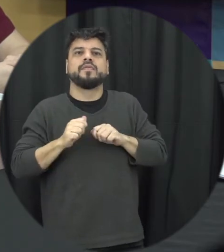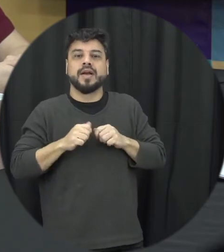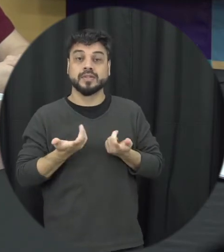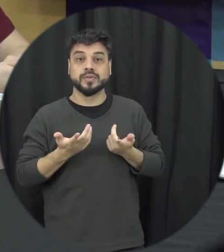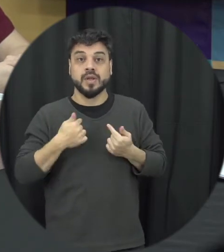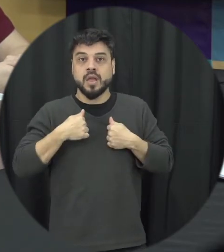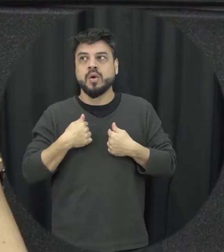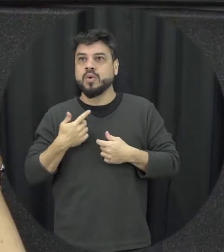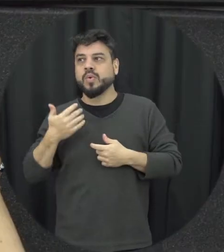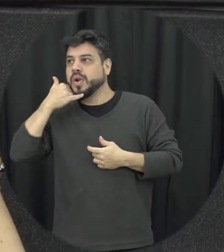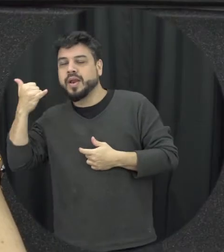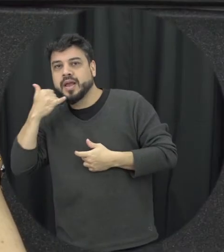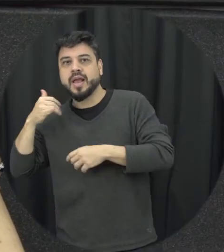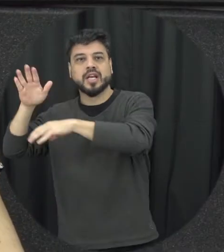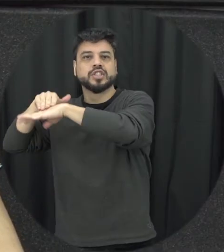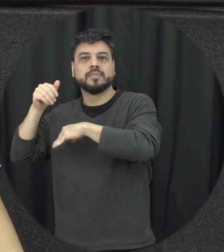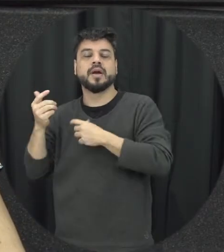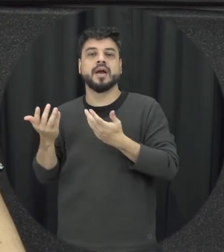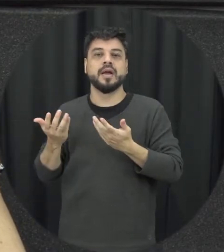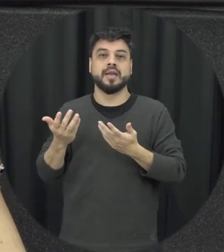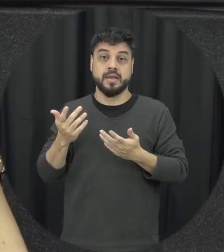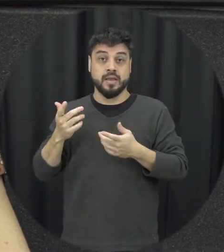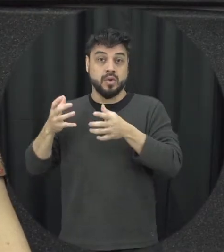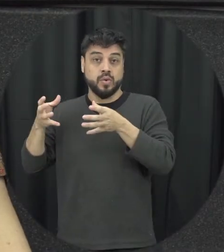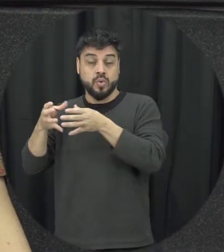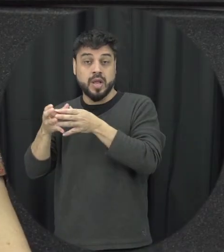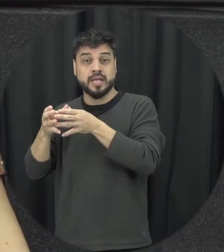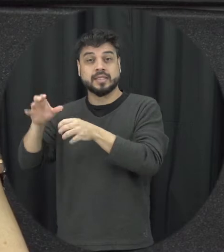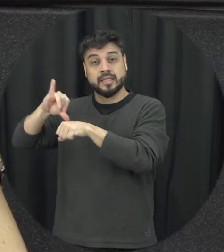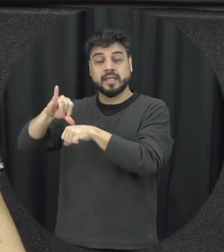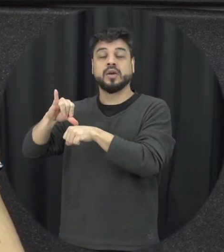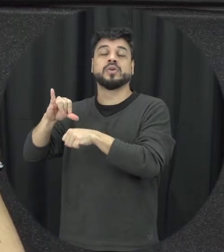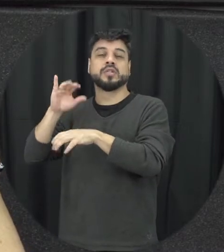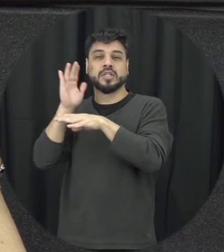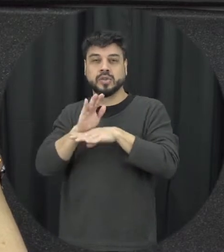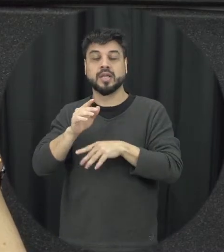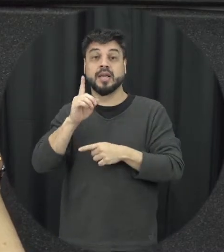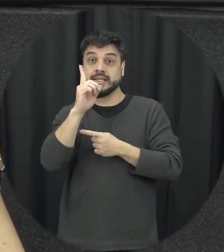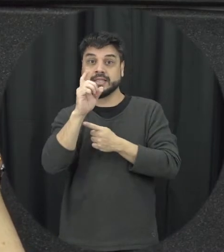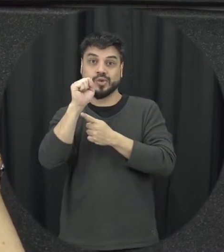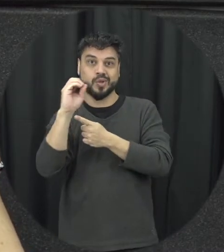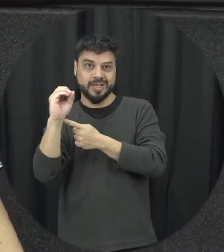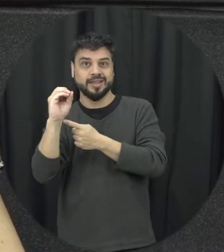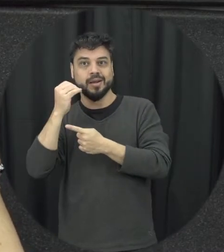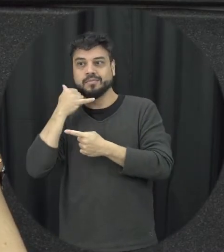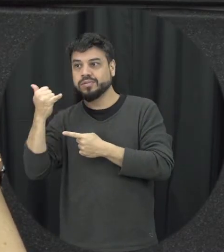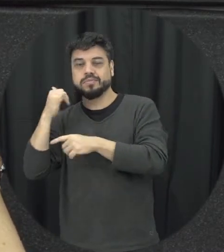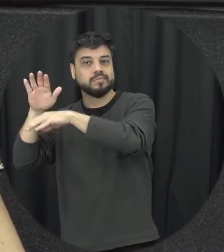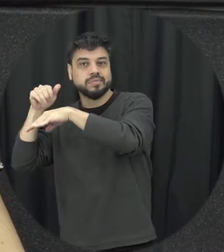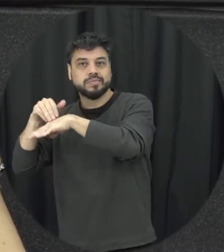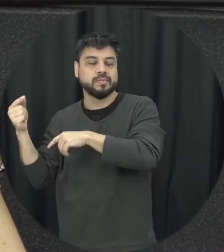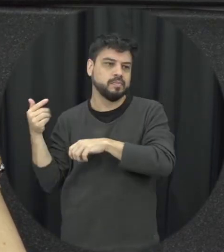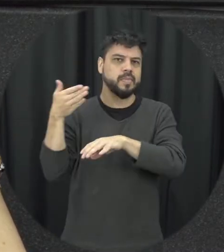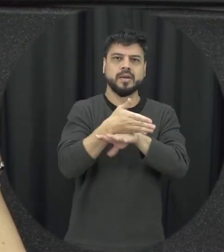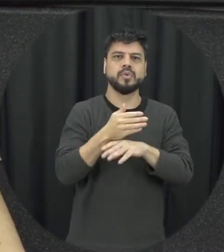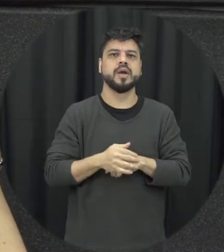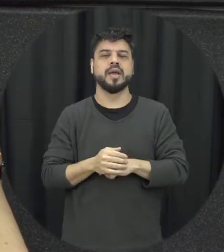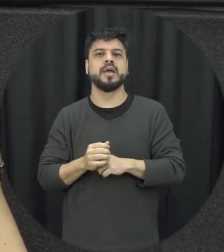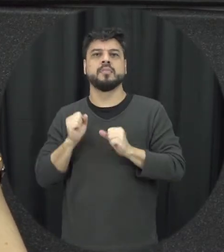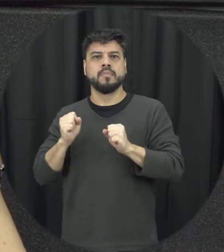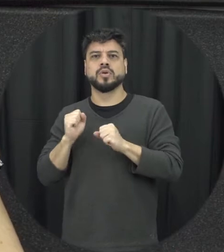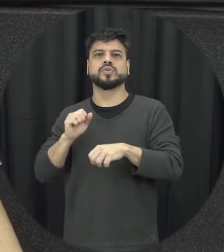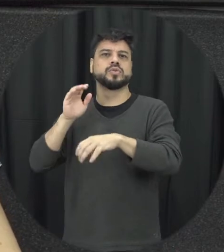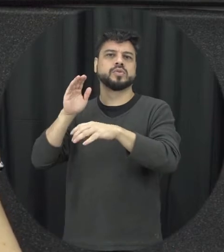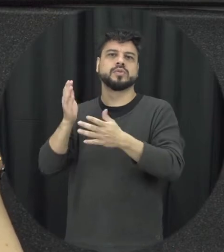180 quando eu posso fazer uma denúncia a respeito disso eu posso chamar né a polícia acionar alguém